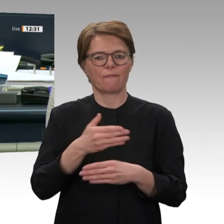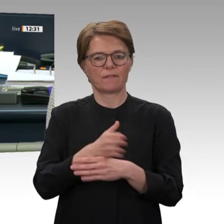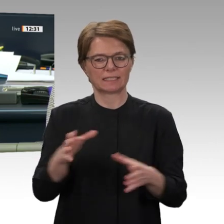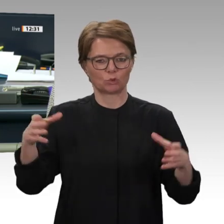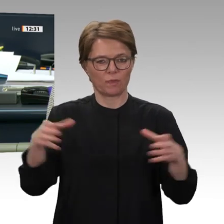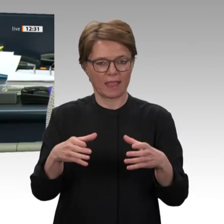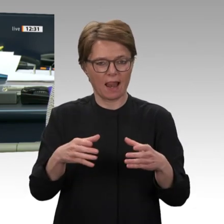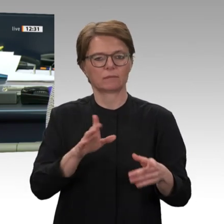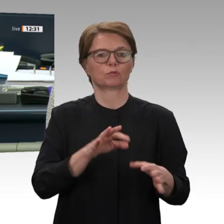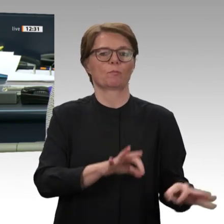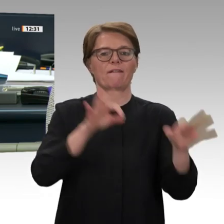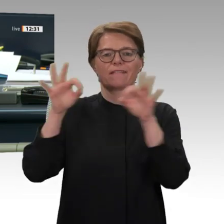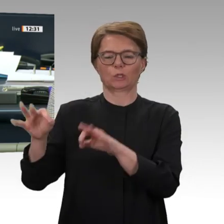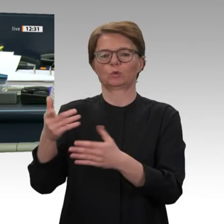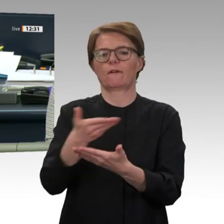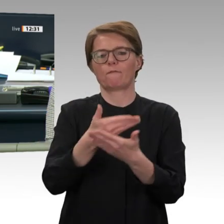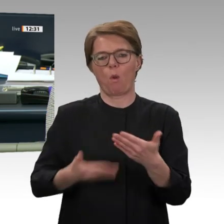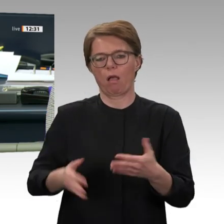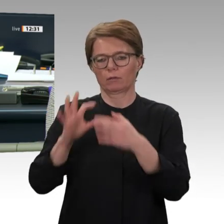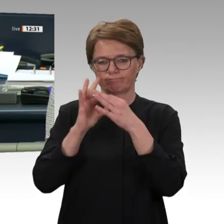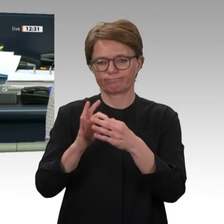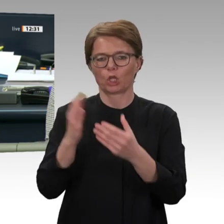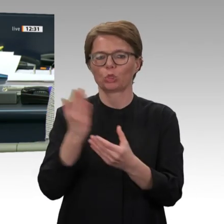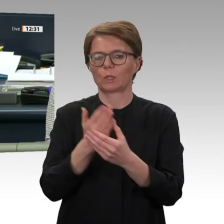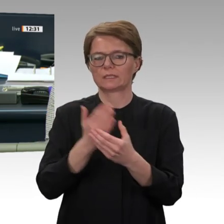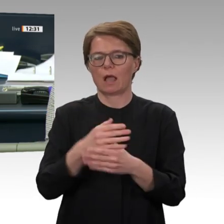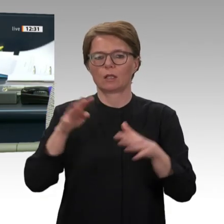weiteren Überweisungsvorschläge. Dann verfahren wir wie vorgeschlagen.